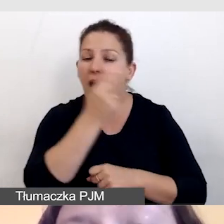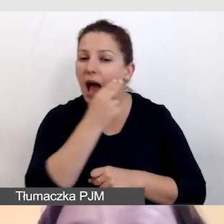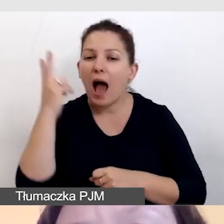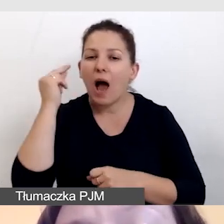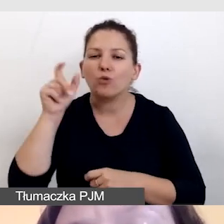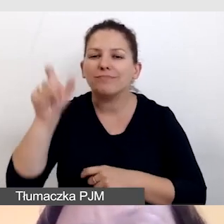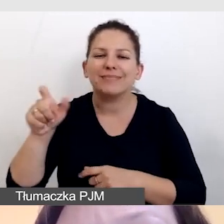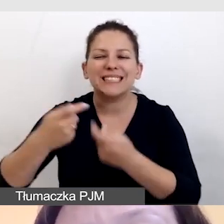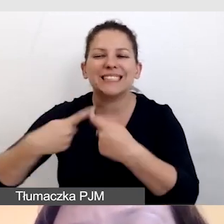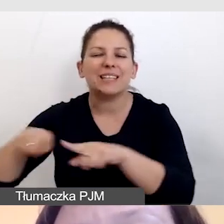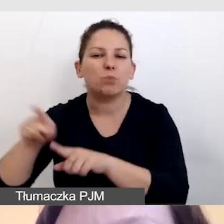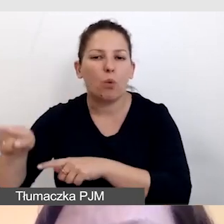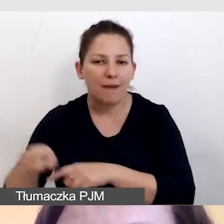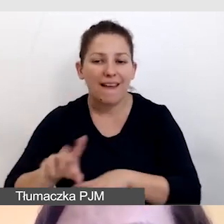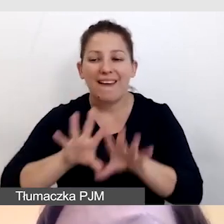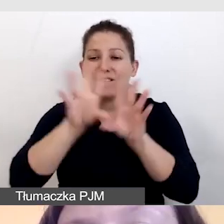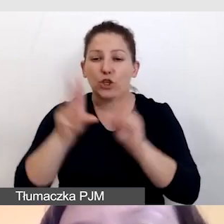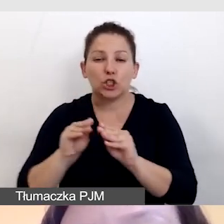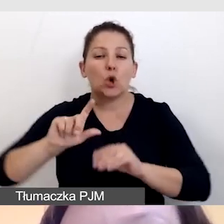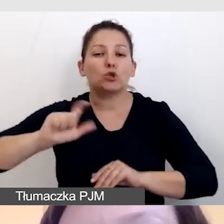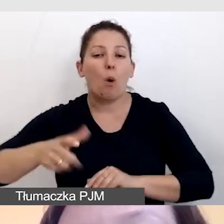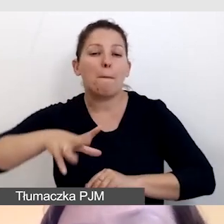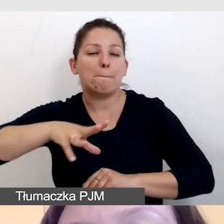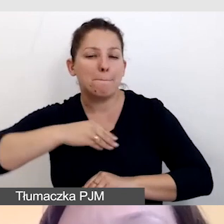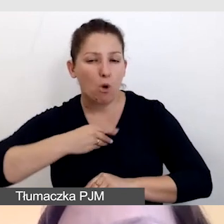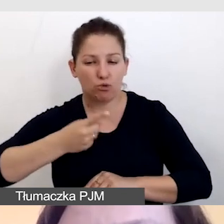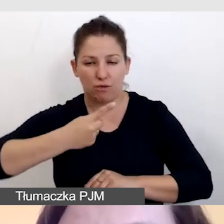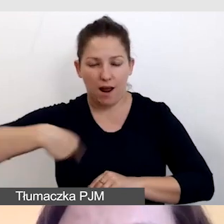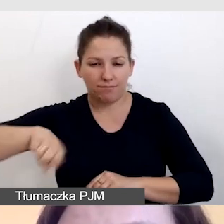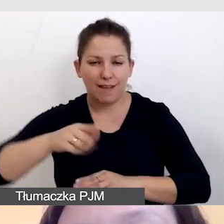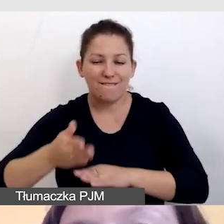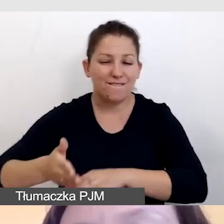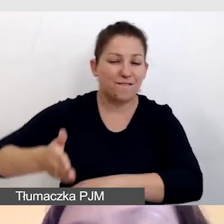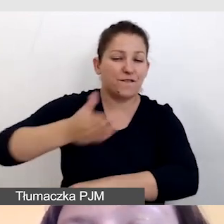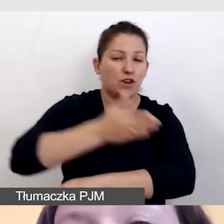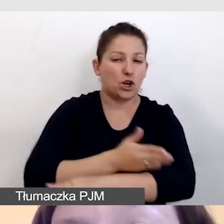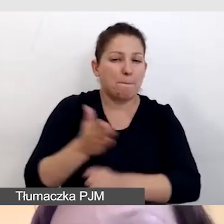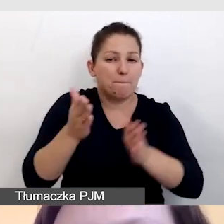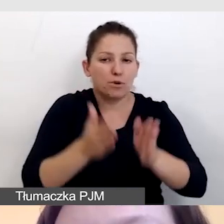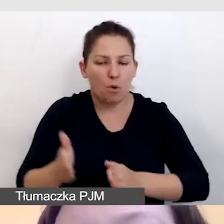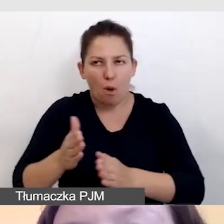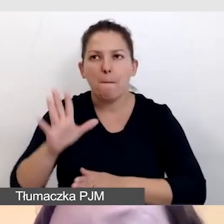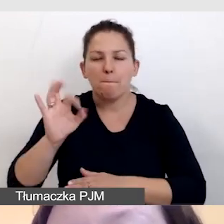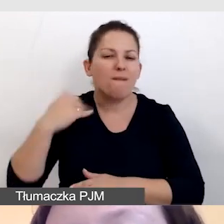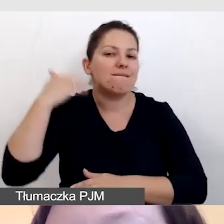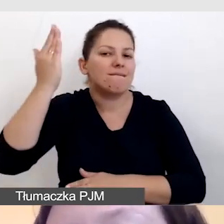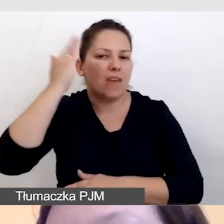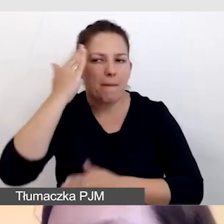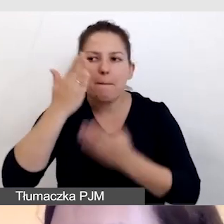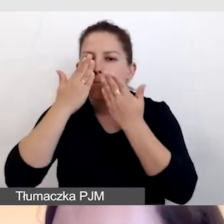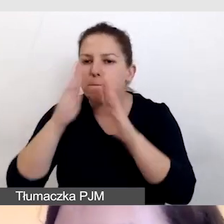Wszystko, co jesteśmy w stanie przygotować z wyprzedzeniem, bo wiemy, że będą pokazywane jakieś ilustracje